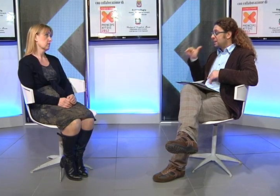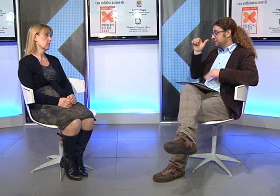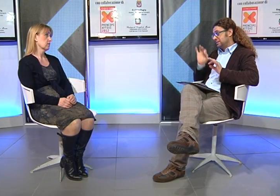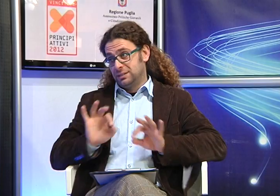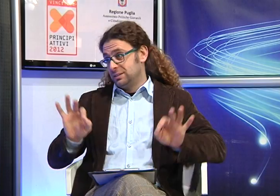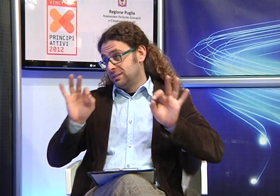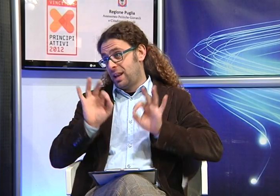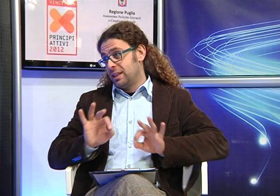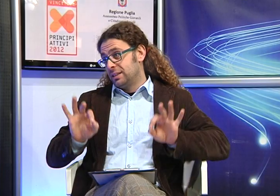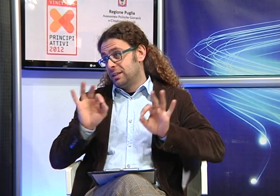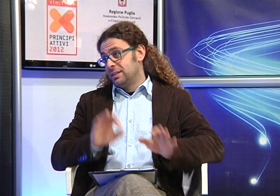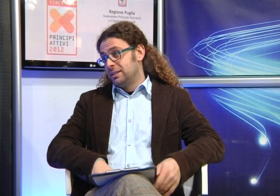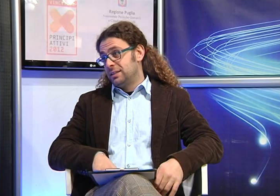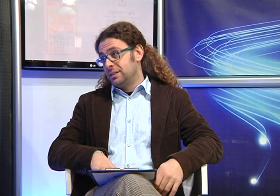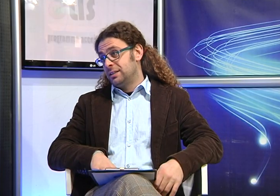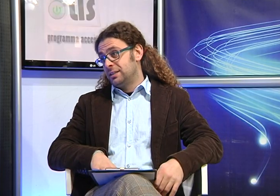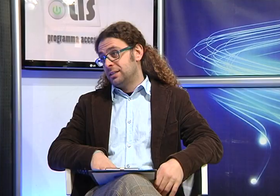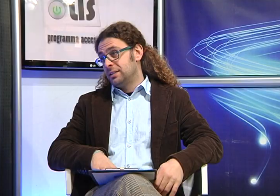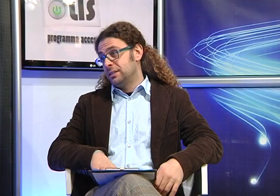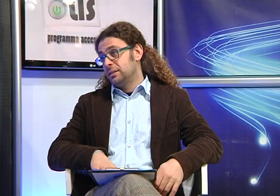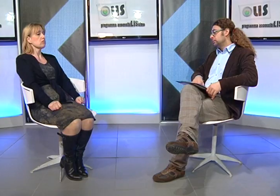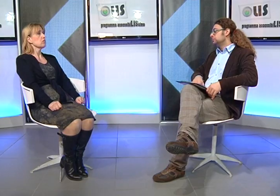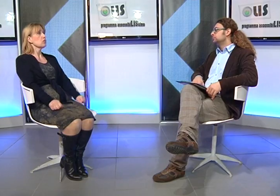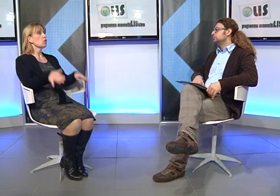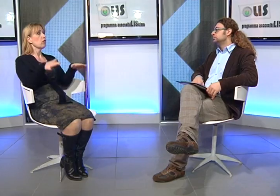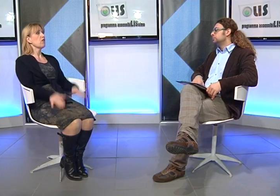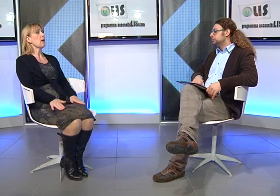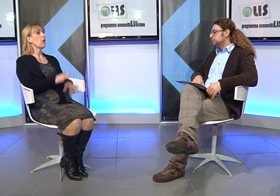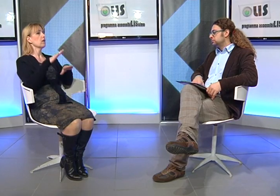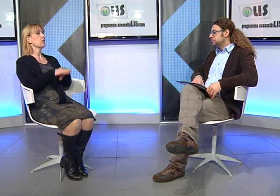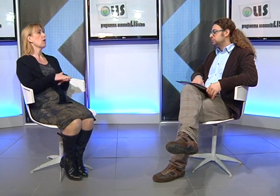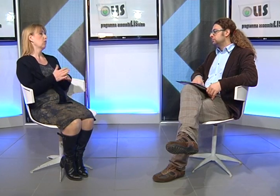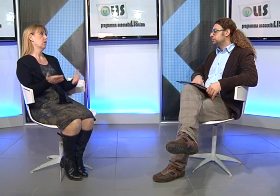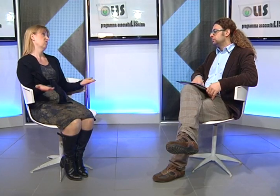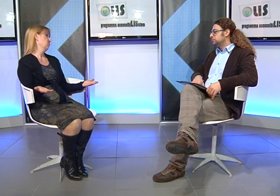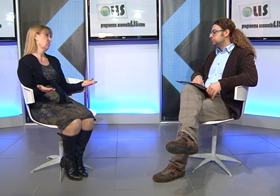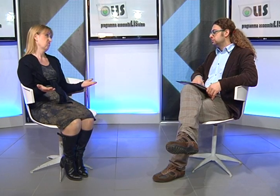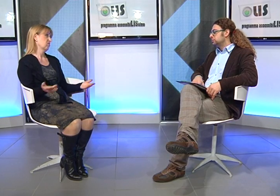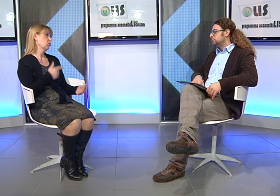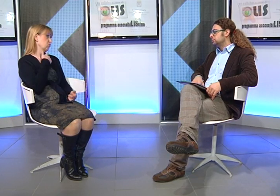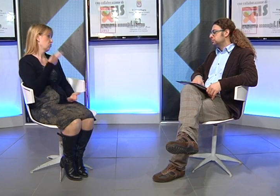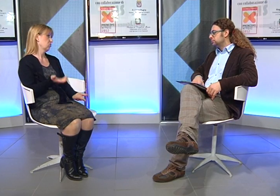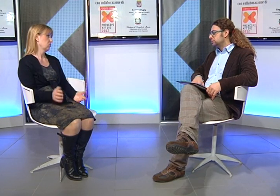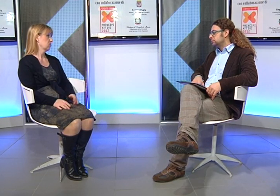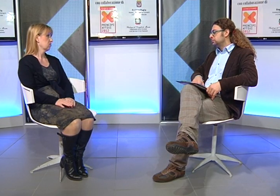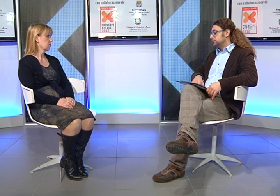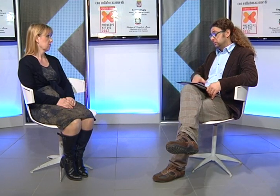Quindi ti suggerivano di non farle utilizzare per niente la Lingua dei Segni? Assolutamente! mi dicevano "deve tenere le mani ferme"! ma non credo che sia una bella cosa!